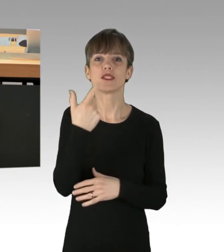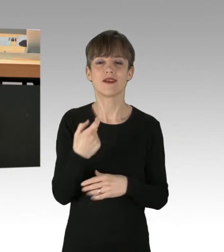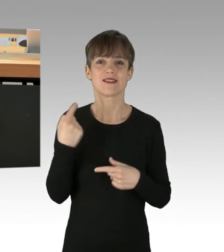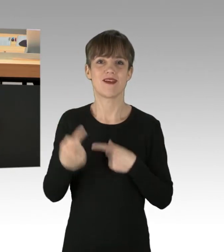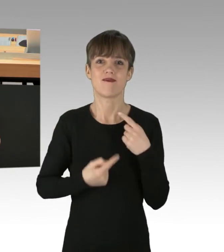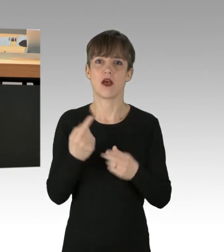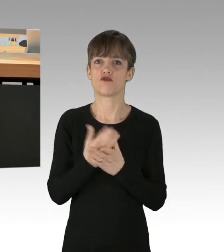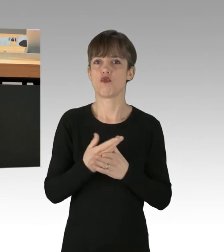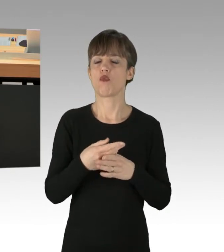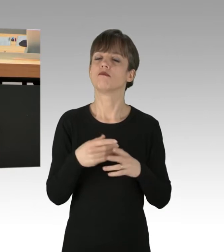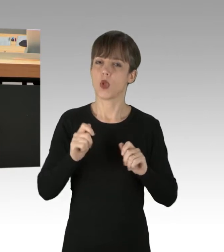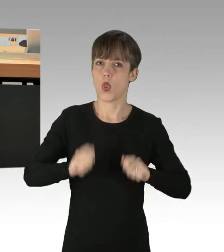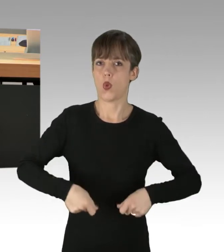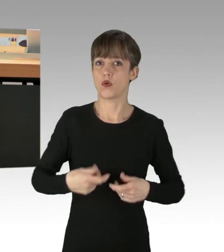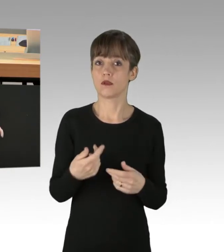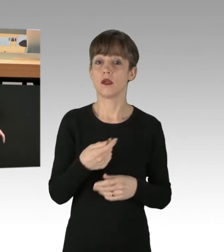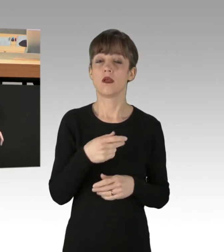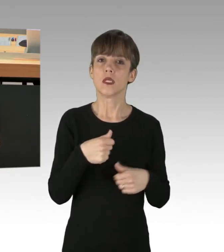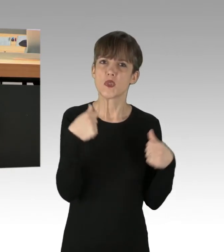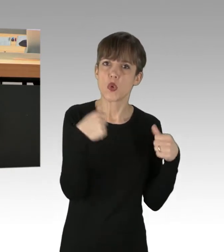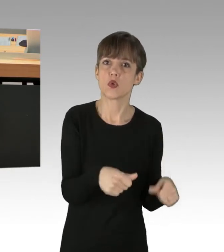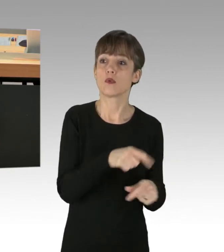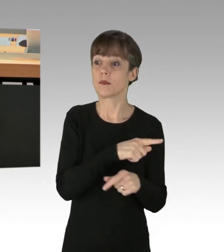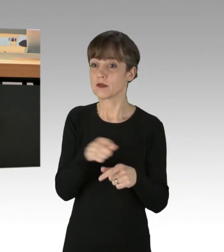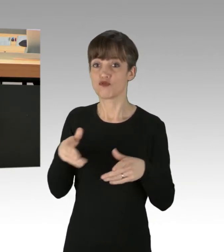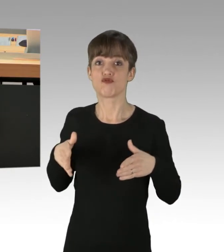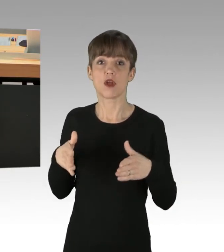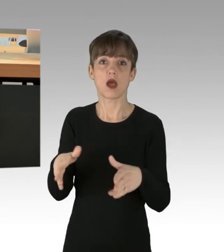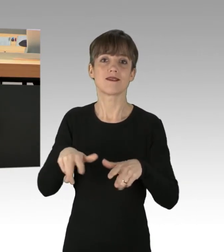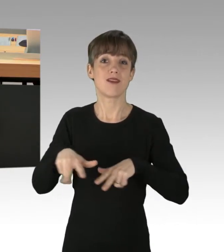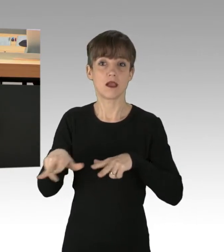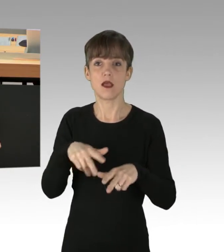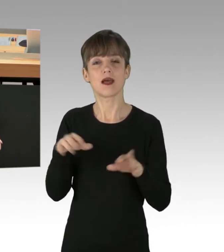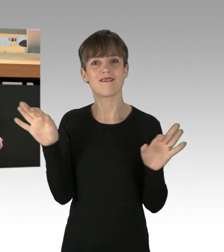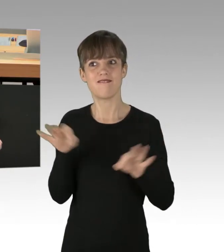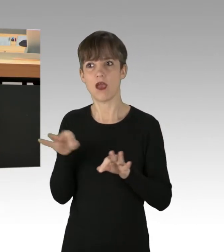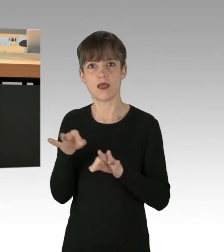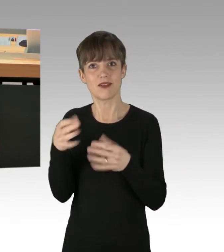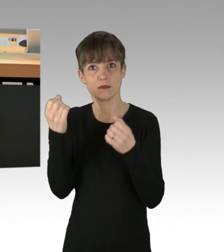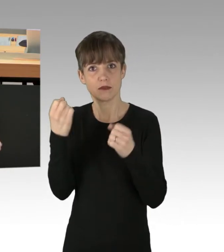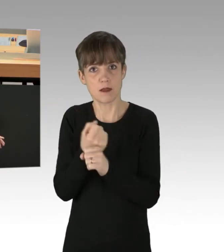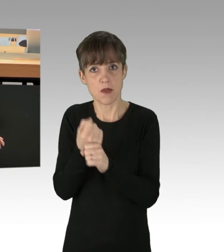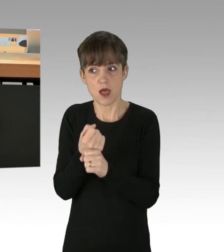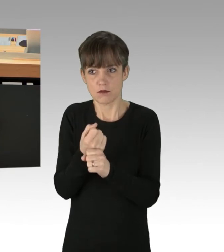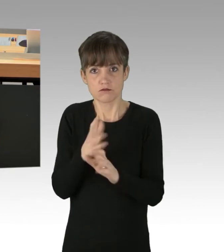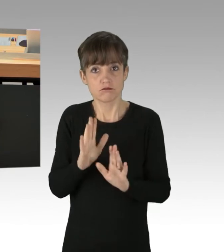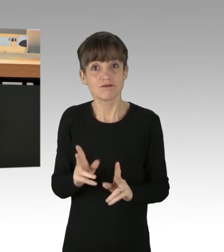Von Nötigung bis hin zum gefährlichen Eingriff in den Straßenverkehr, ist alles dabei. Keine Kavaliersdelikte, sondern Straftaten.